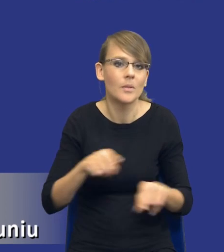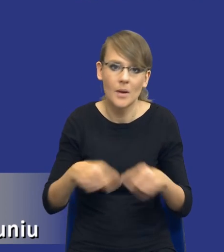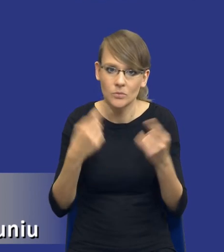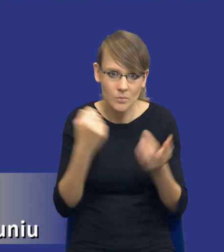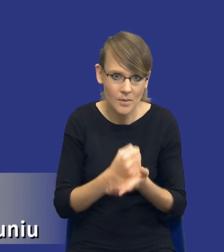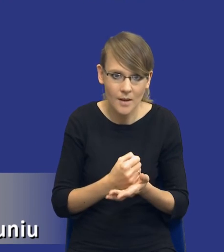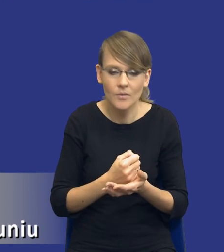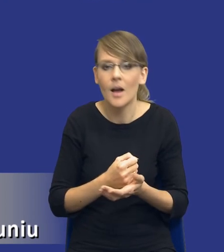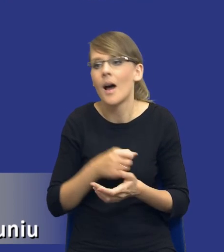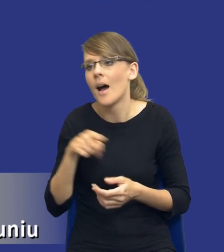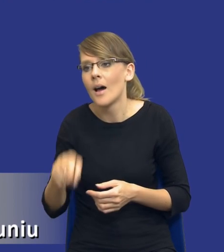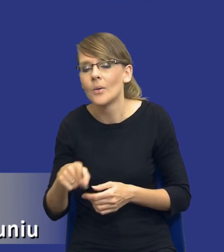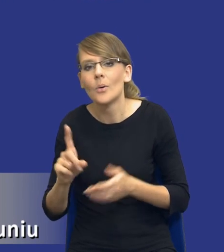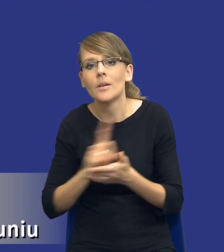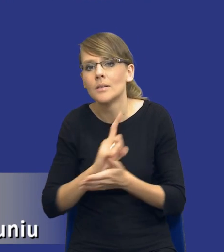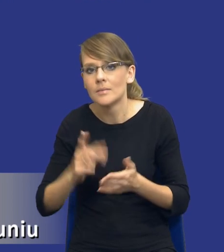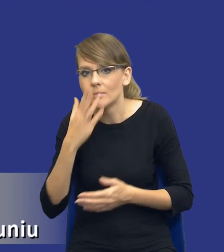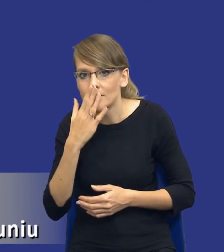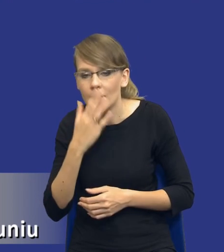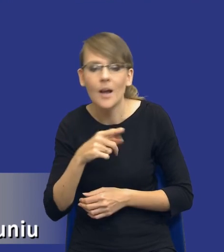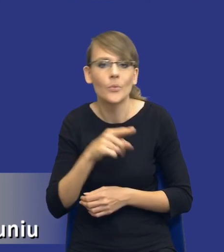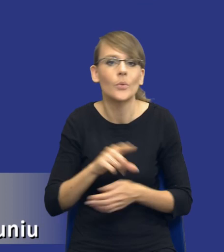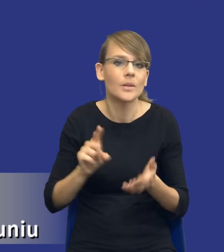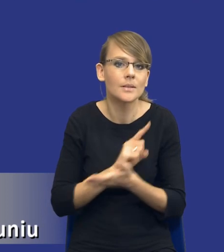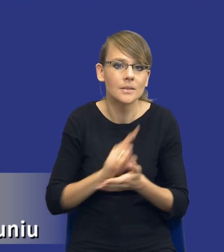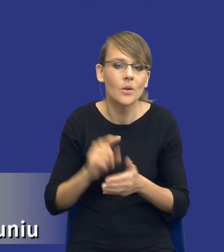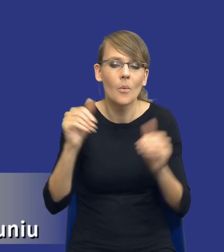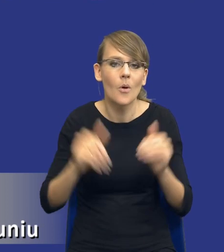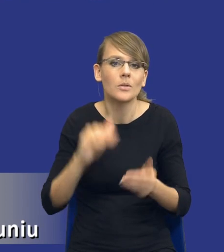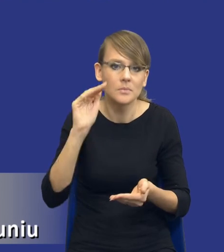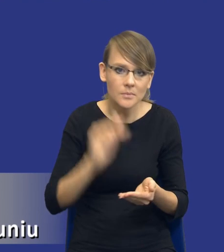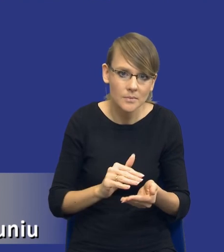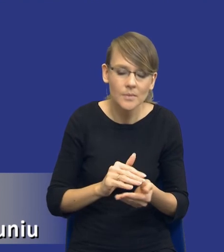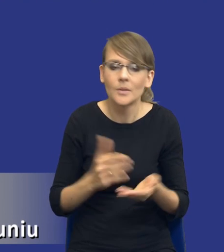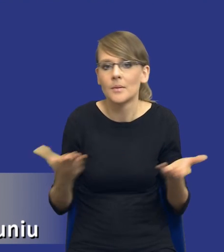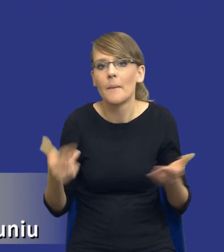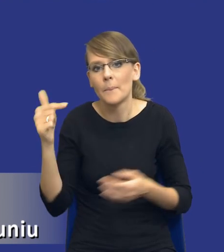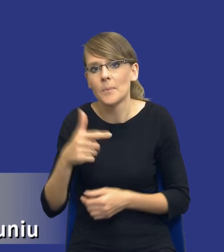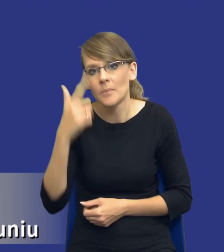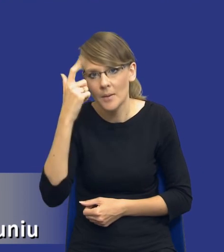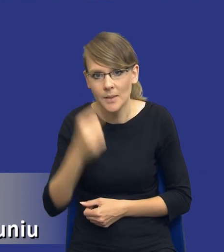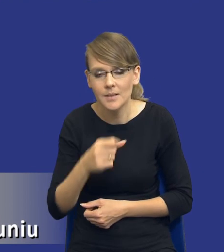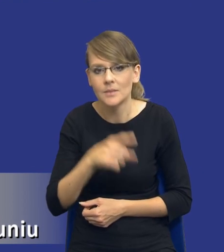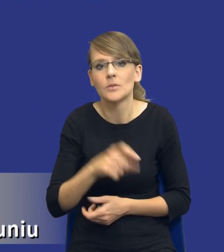tu występują takie ryzyka, tu te ryzyka mogą być zminimalizowane. Bo też trzeba pamiętać, drodzy Państwo,